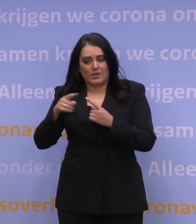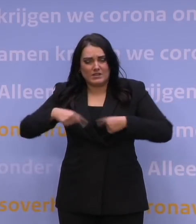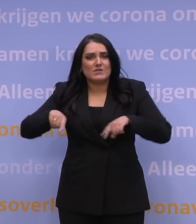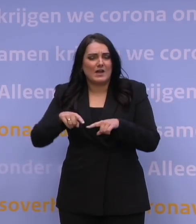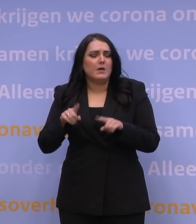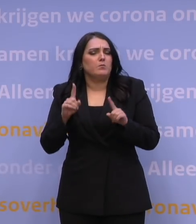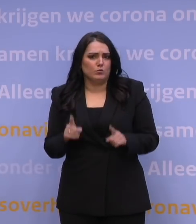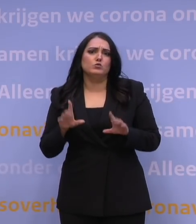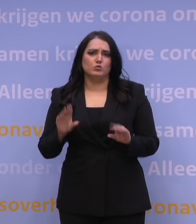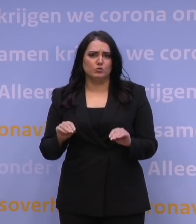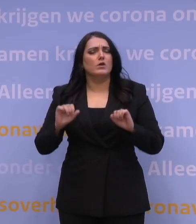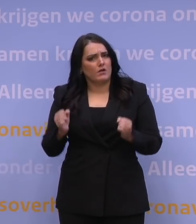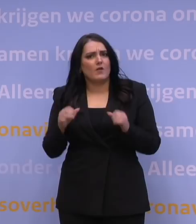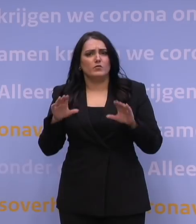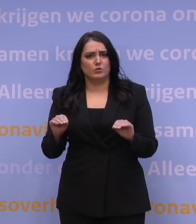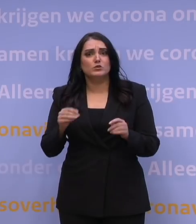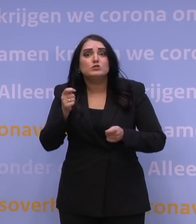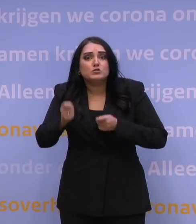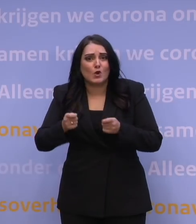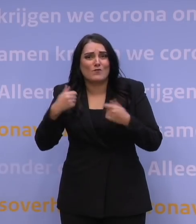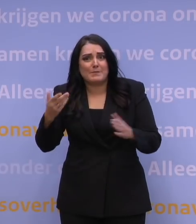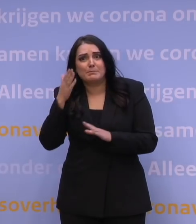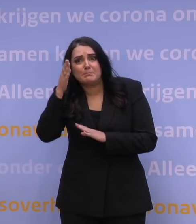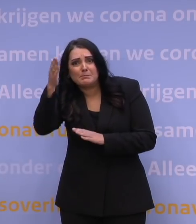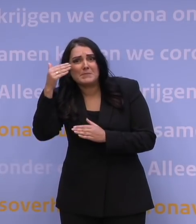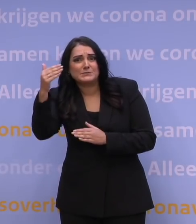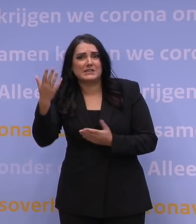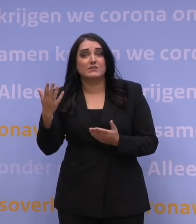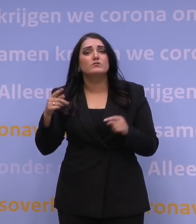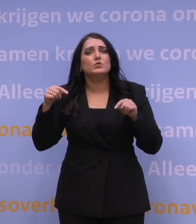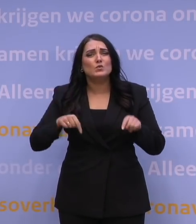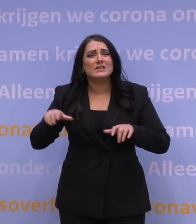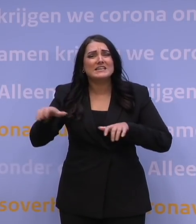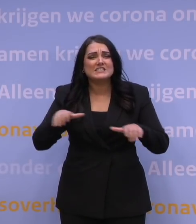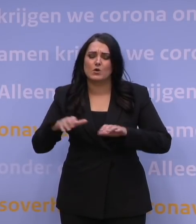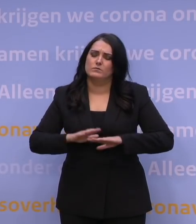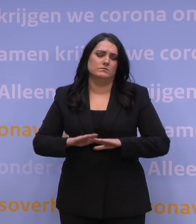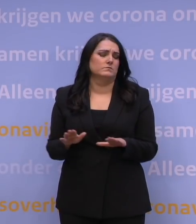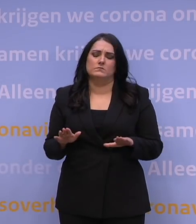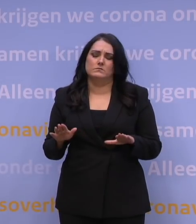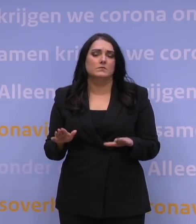Dat is ook wat perspectief geeft. Voor nu kunnen we geen risico nemen. Voor nu moeten we met deze maatregelen